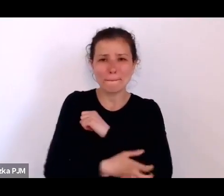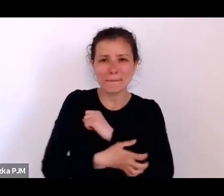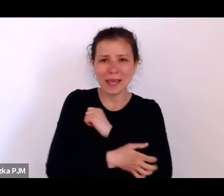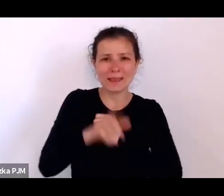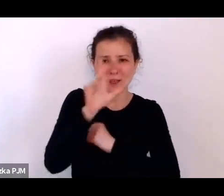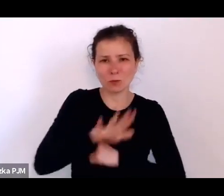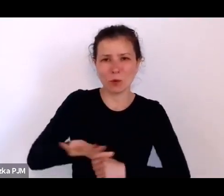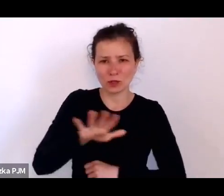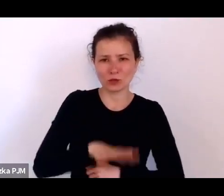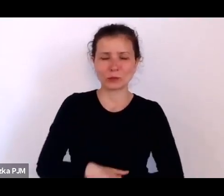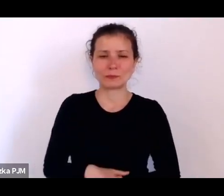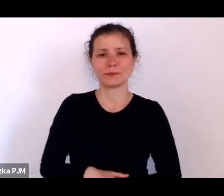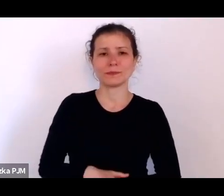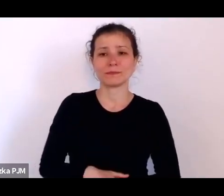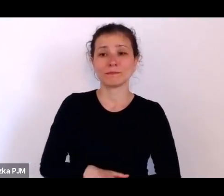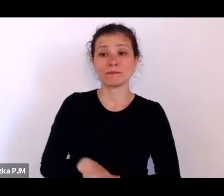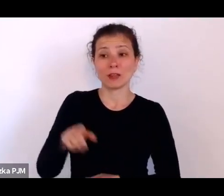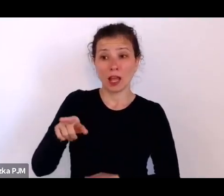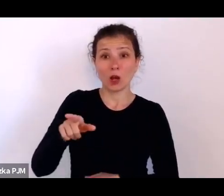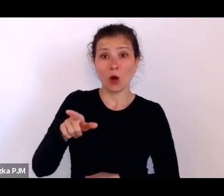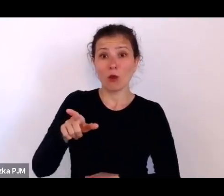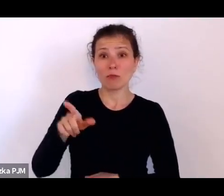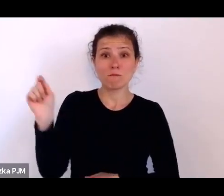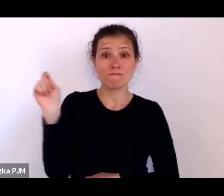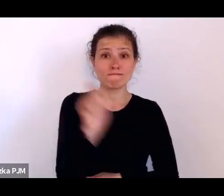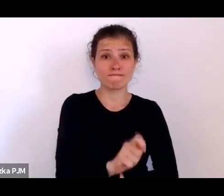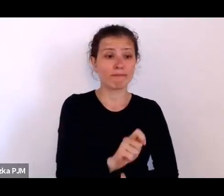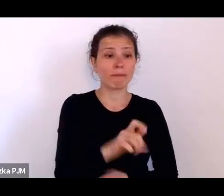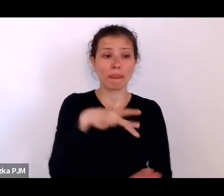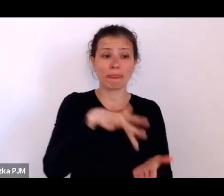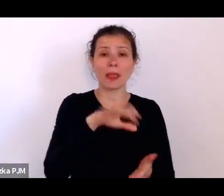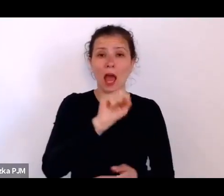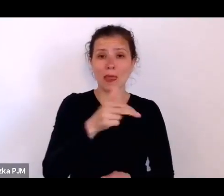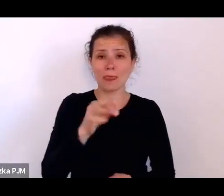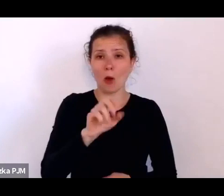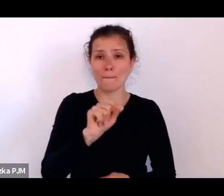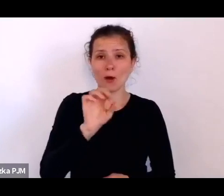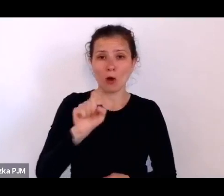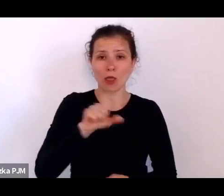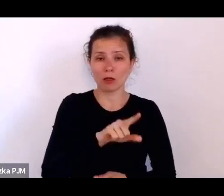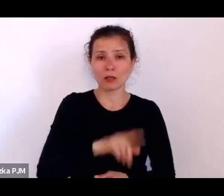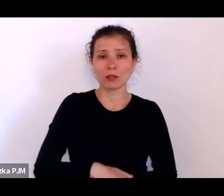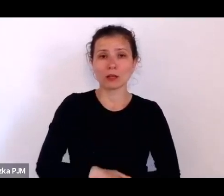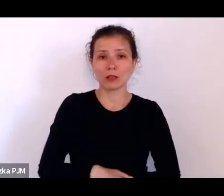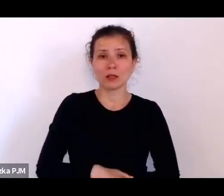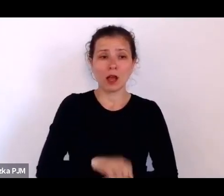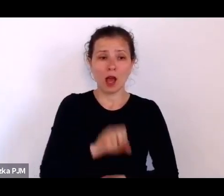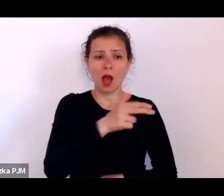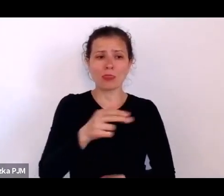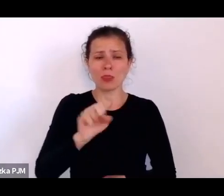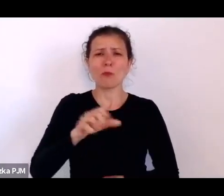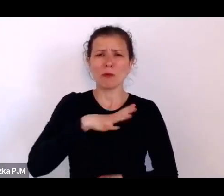ale jak pojechał do Annopola, który to Annopol był odwiedzany przez różnych reporterów